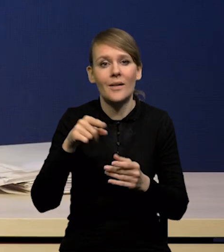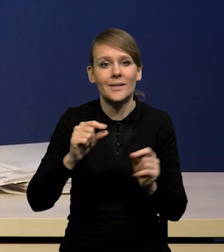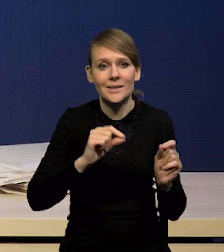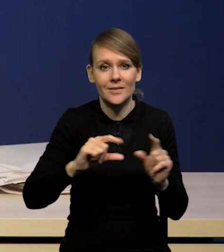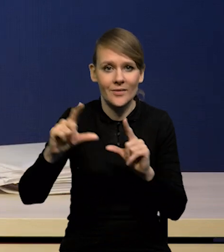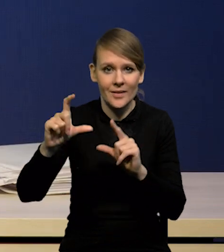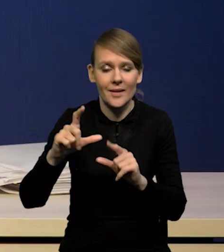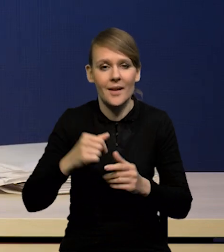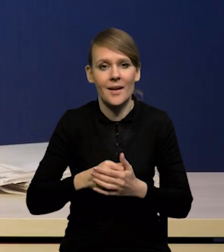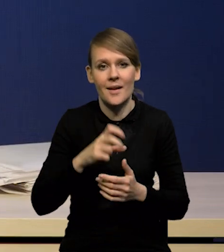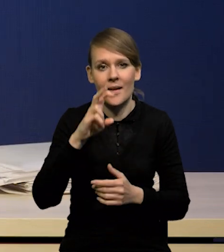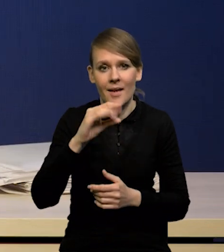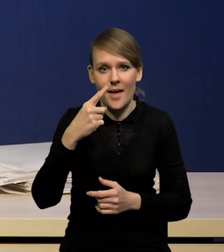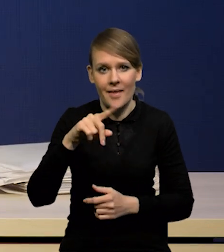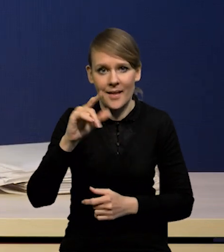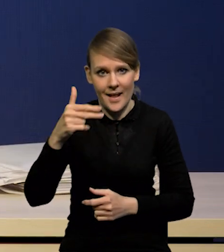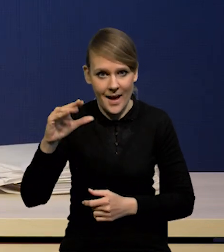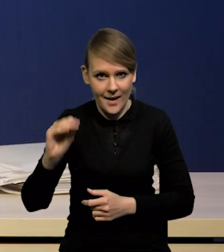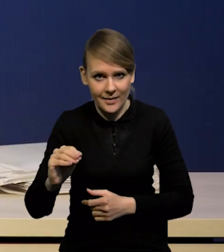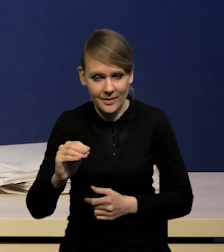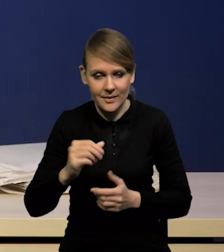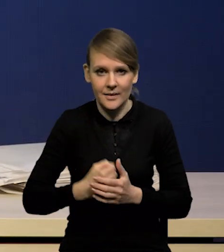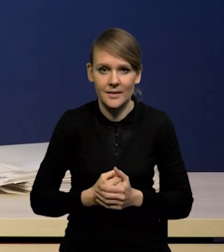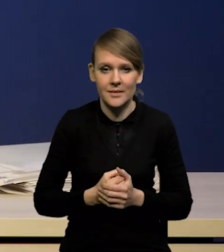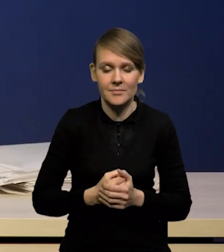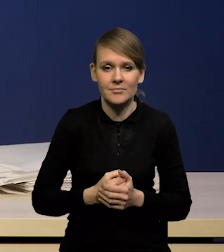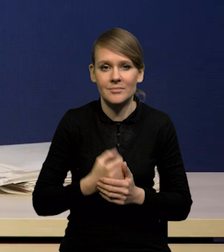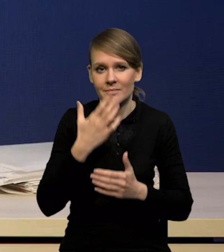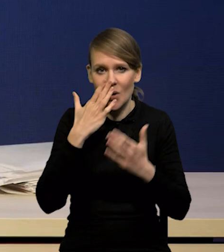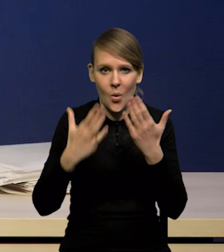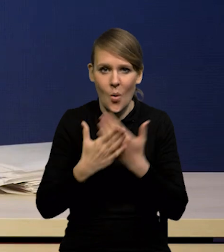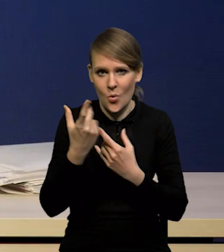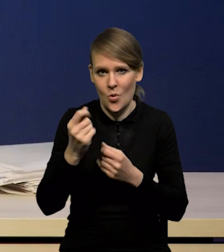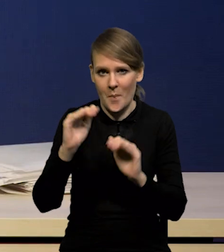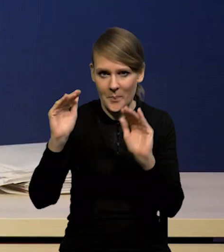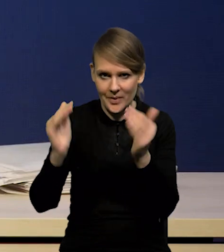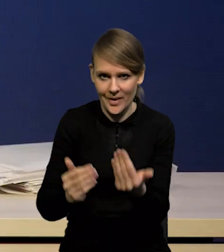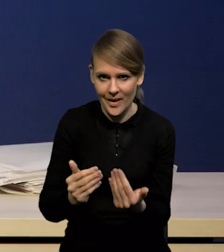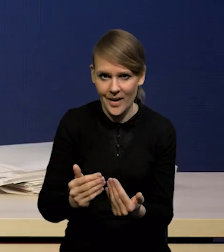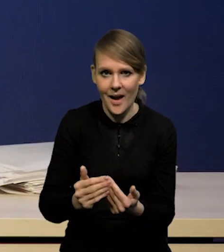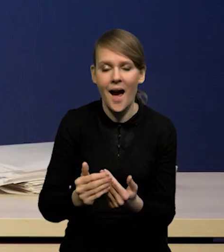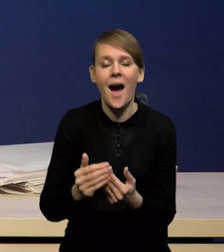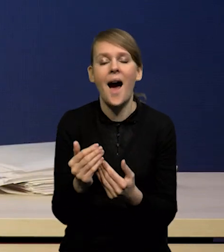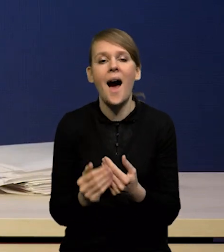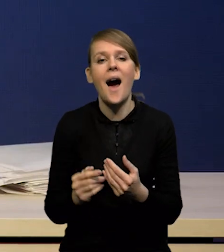się nazywa head liner okazała się nieco niższa, natomiast wzrost nieco wyższy.